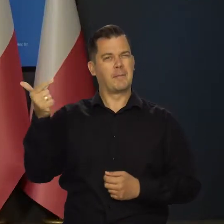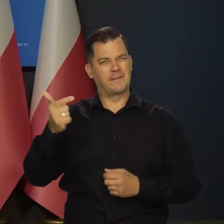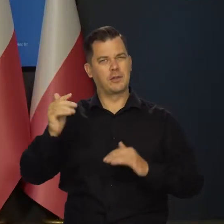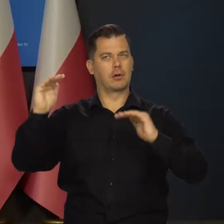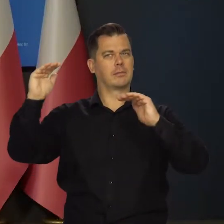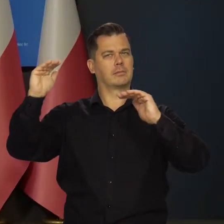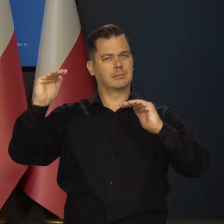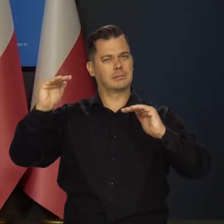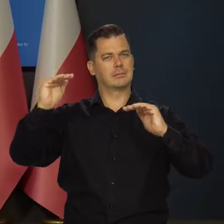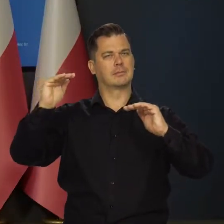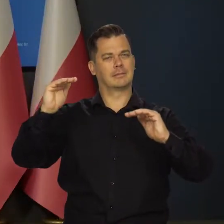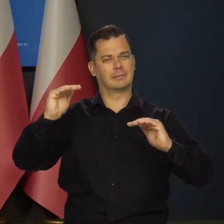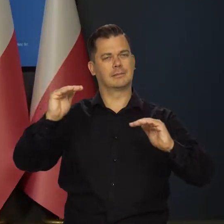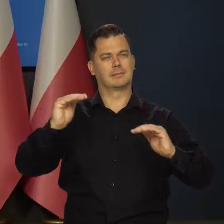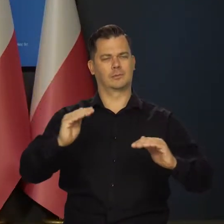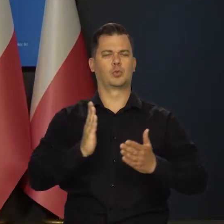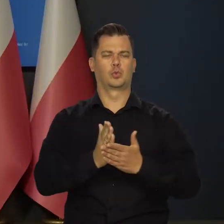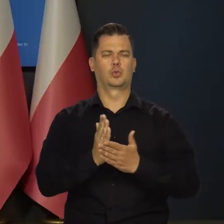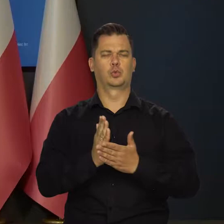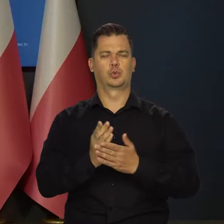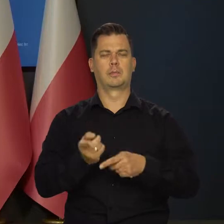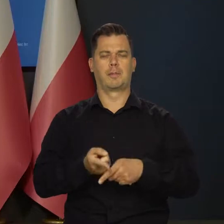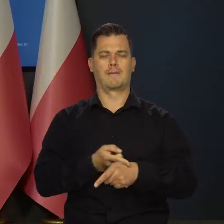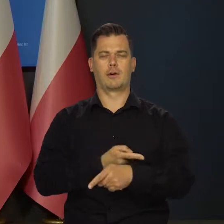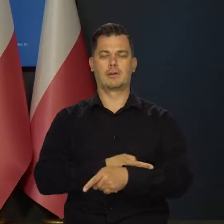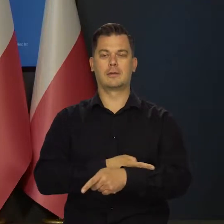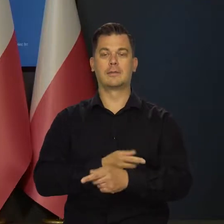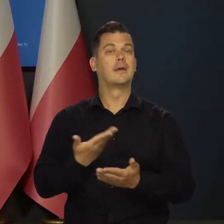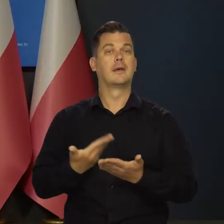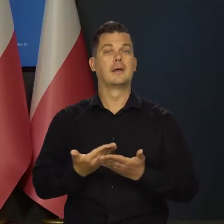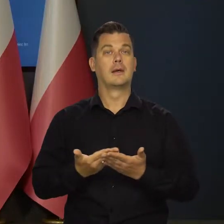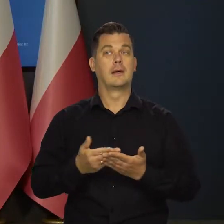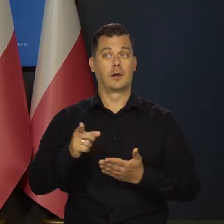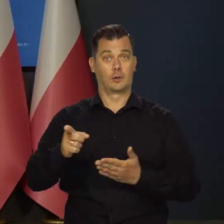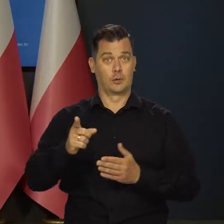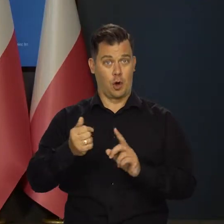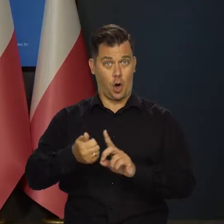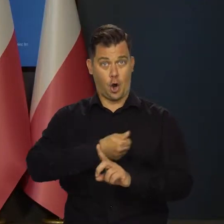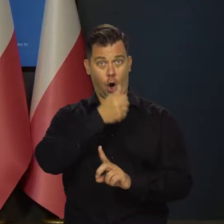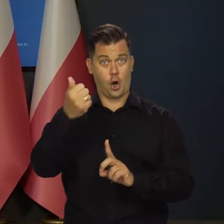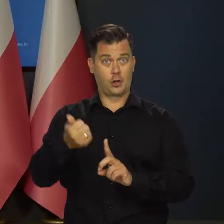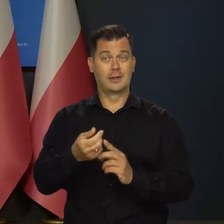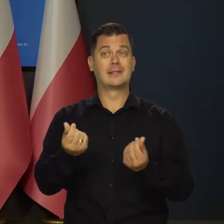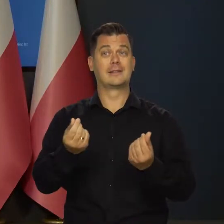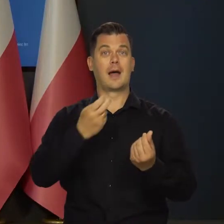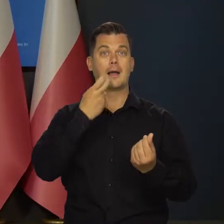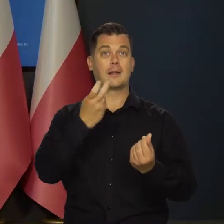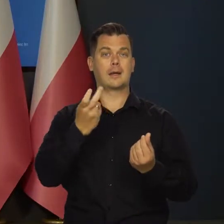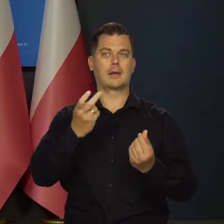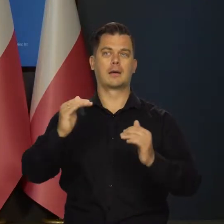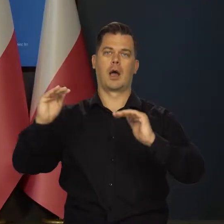choć powinno się nieco obniżać. Głównie ze względu na spadek rocznej dynamiki cen energii.